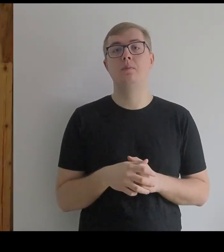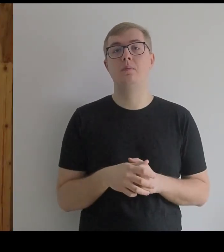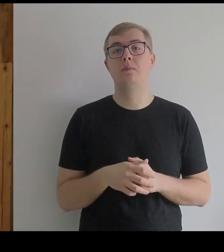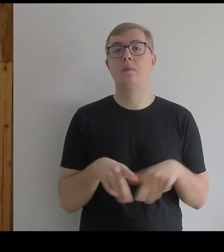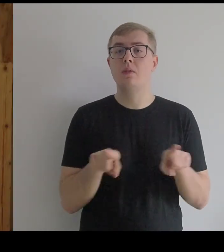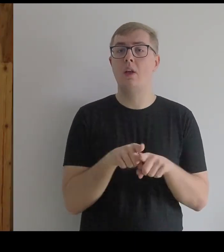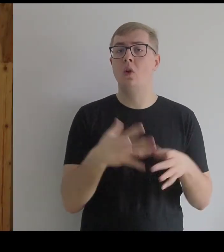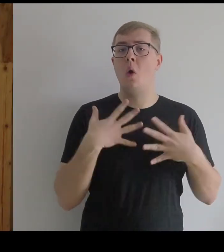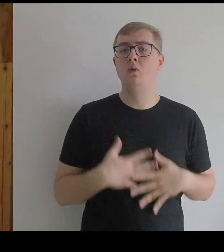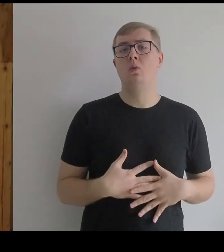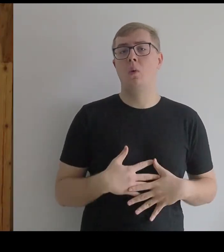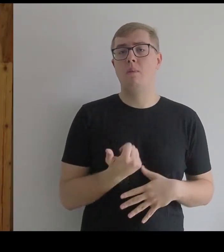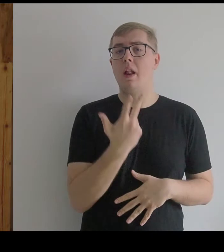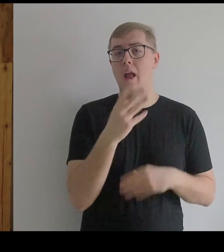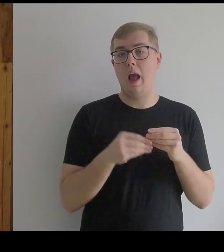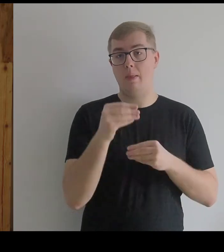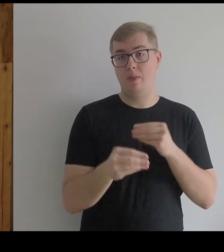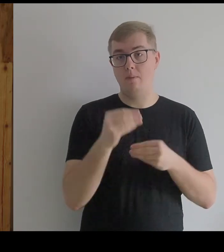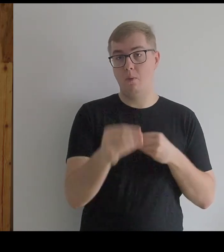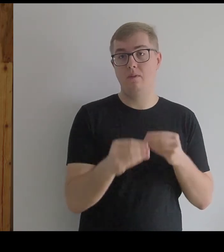Ten kostium przechodził kilka stadiów.